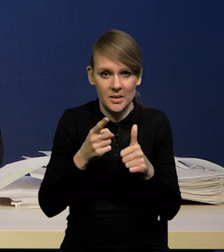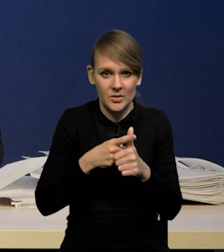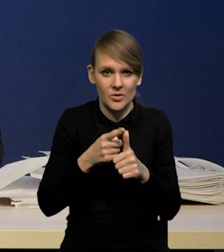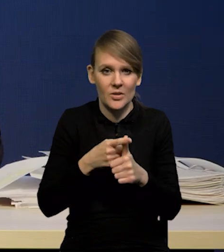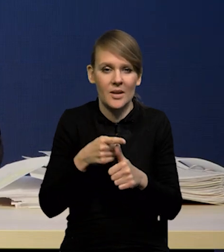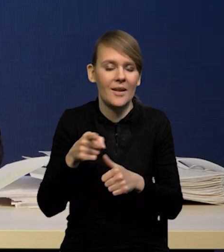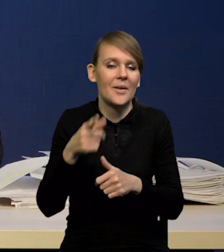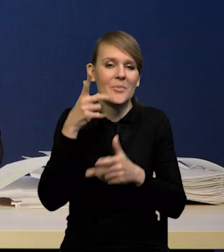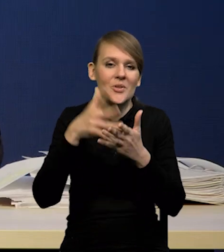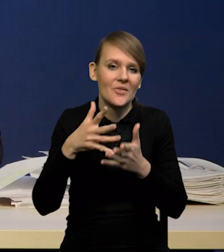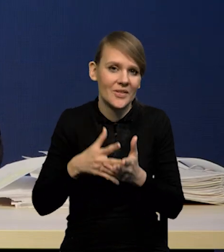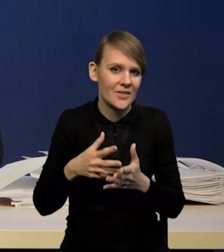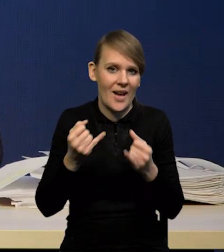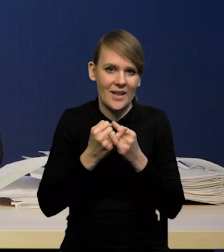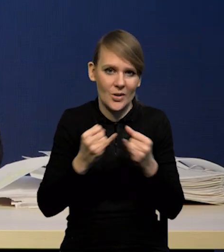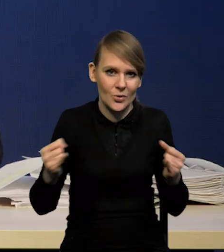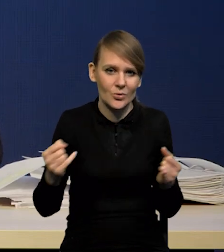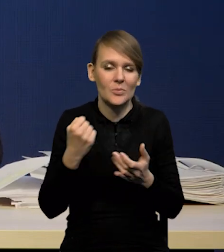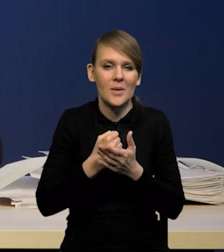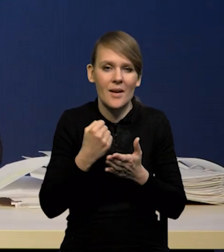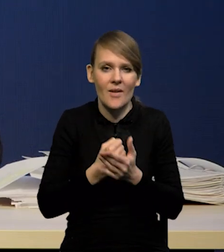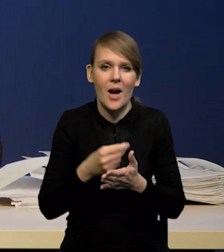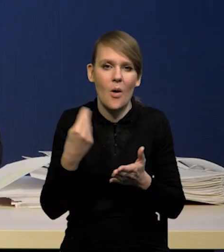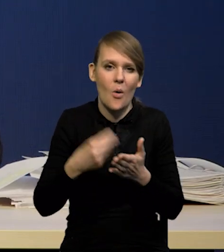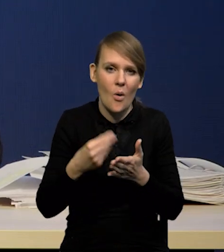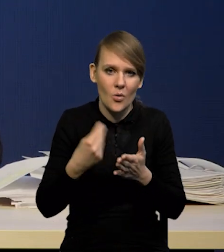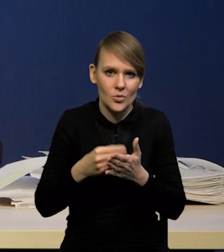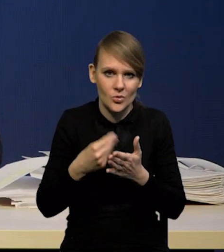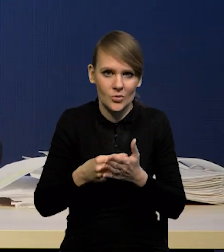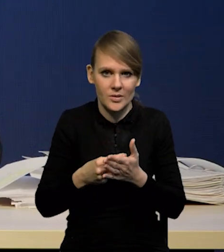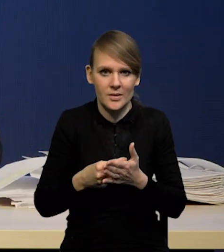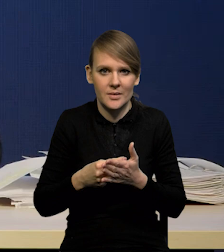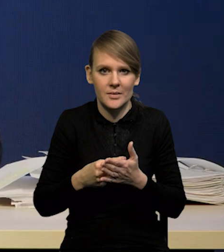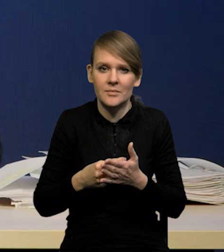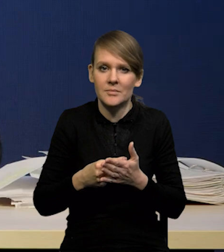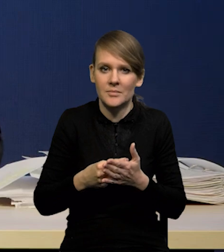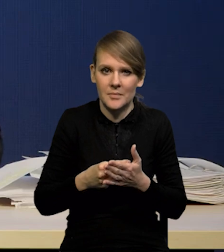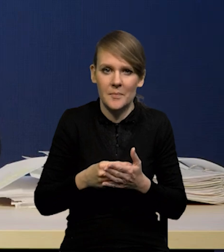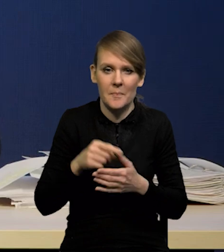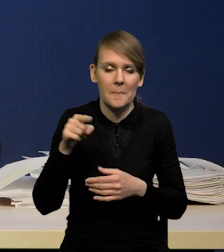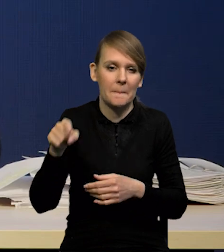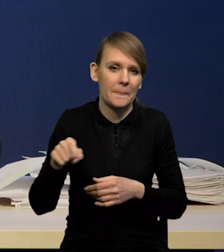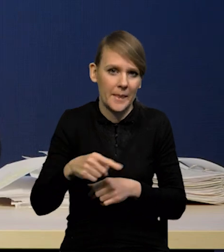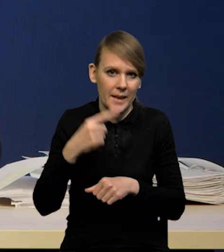są różne przewidywania dotyczące kosztów tego potencjalnego orzeczenia.